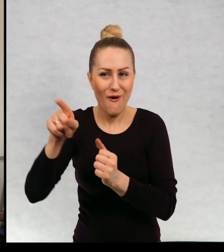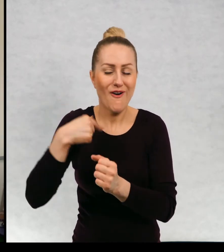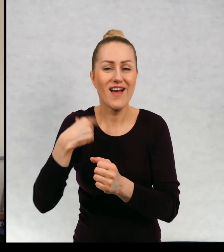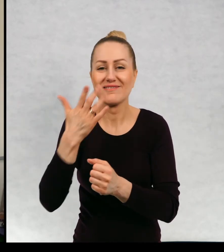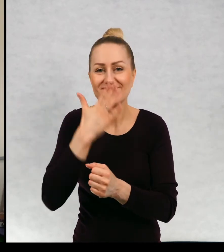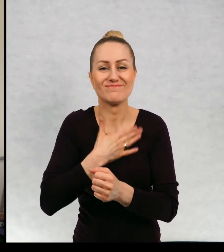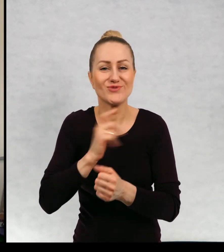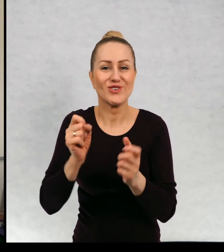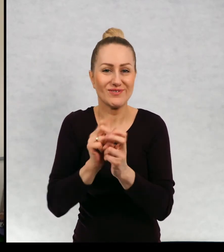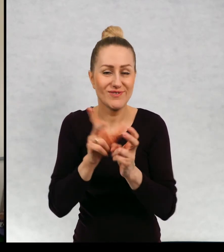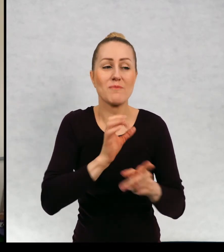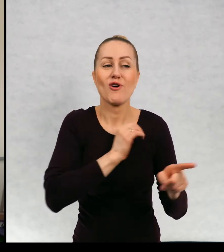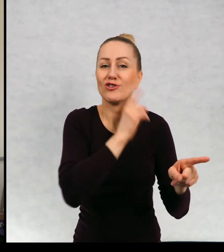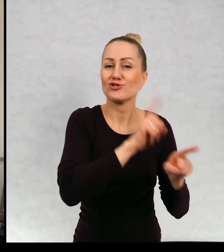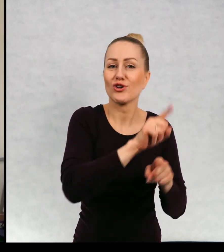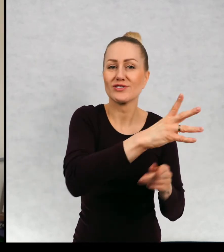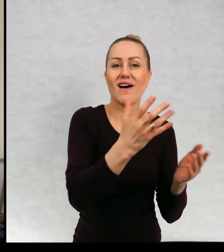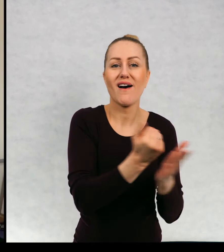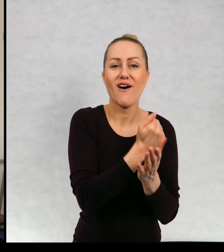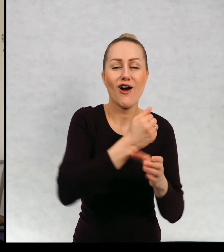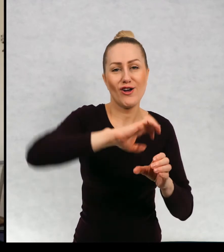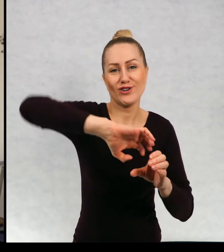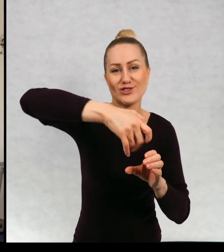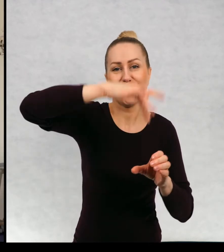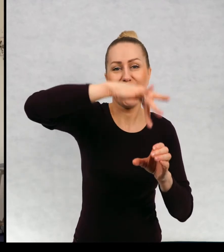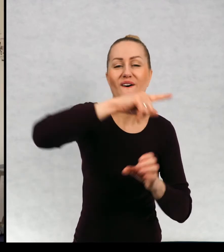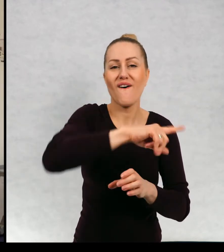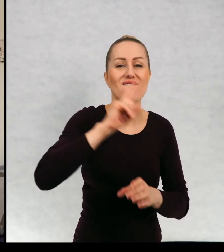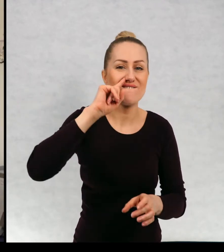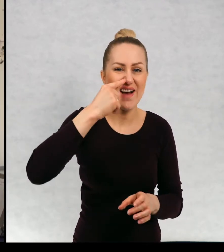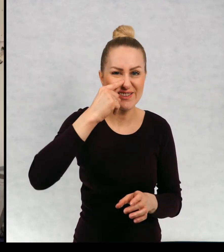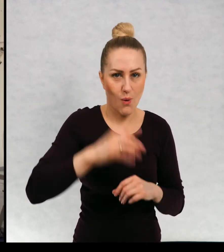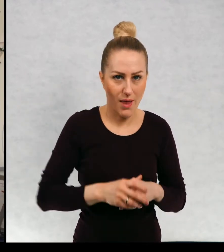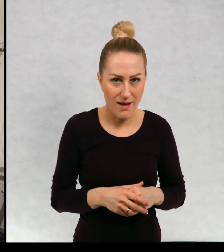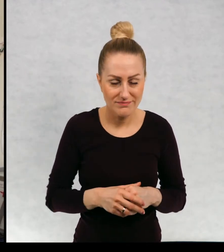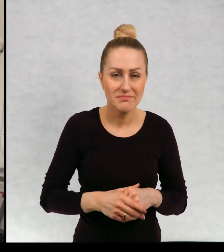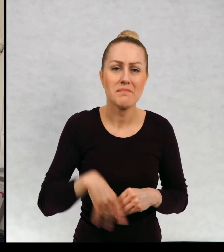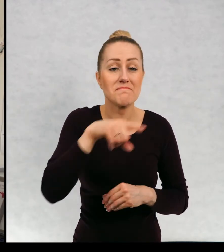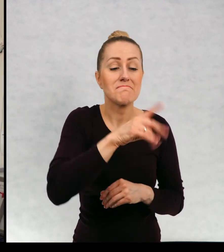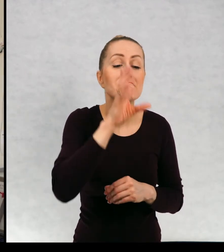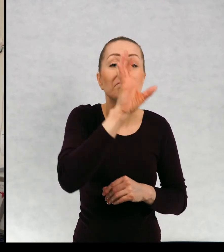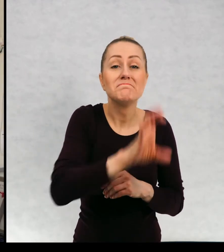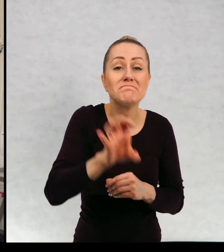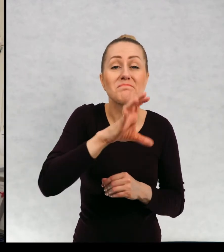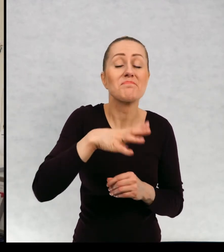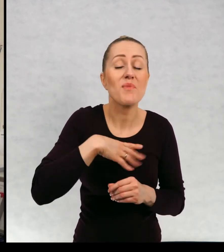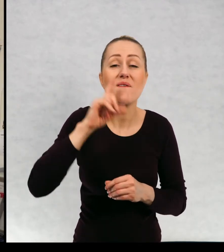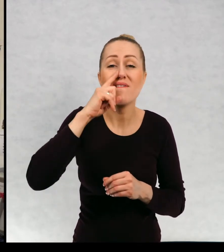Moja siostra wzięła ze sobą słoiczek z fasolką, doglądała jej od ponad tygodnia.